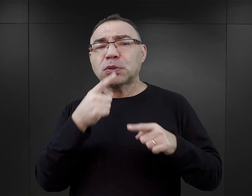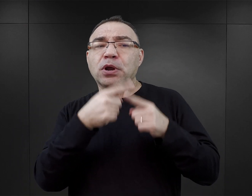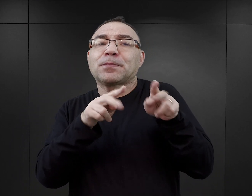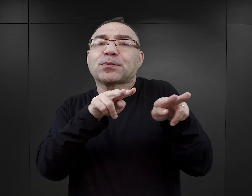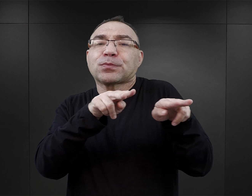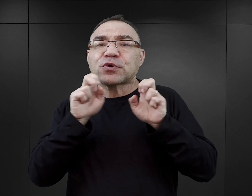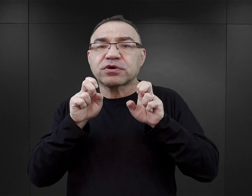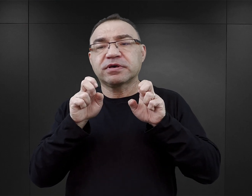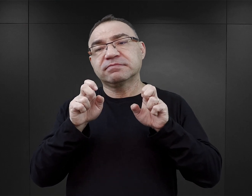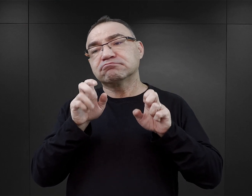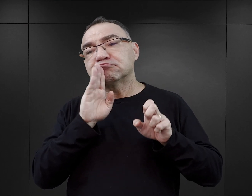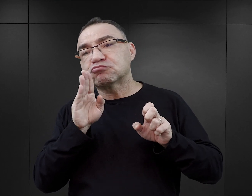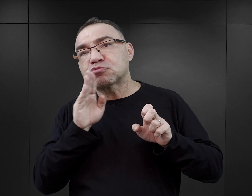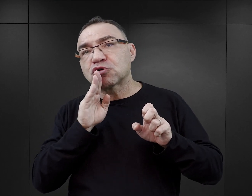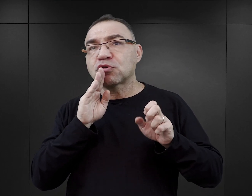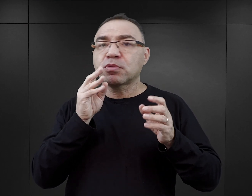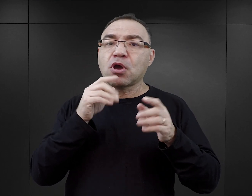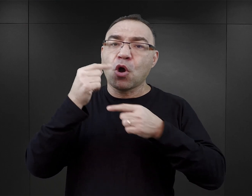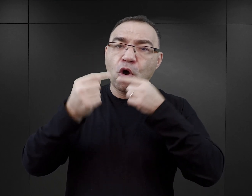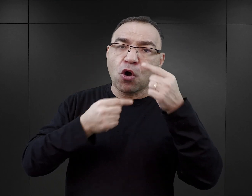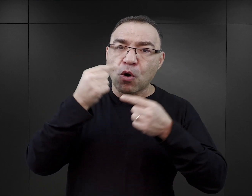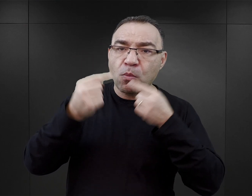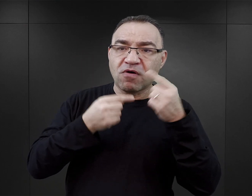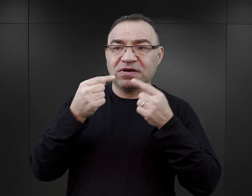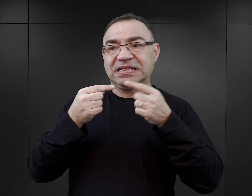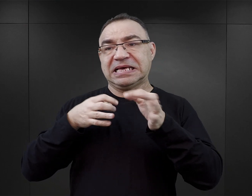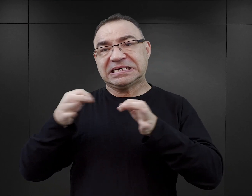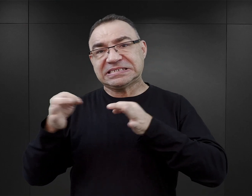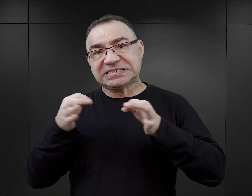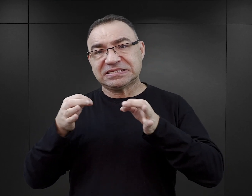osadzają go gdzieś w realiach, ale on jest jednak fikcją?